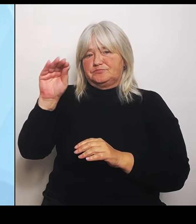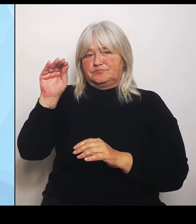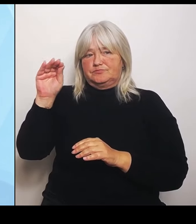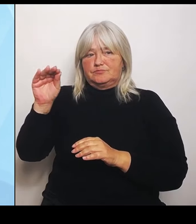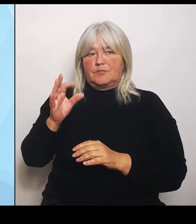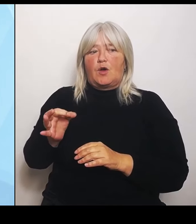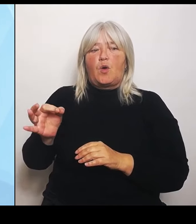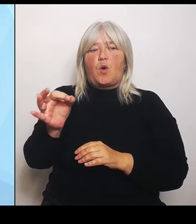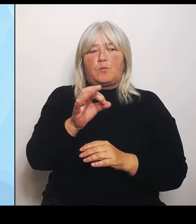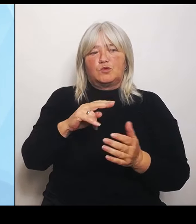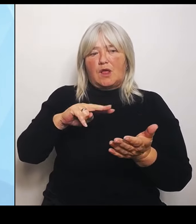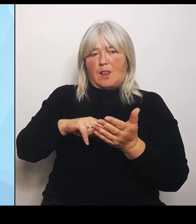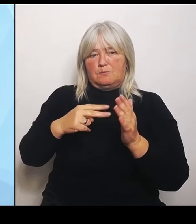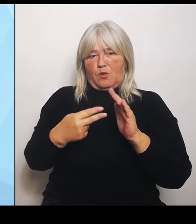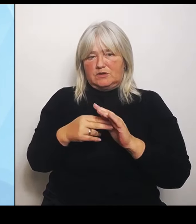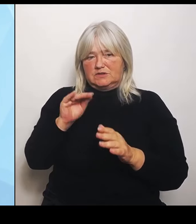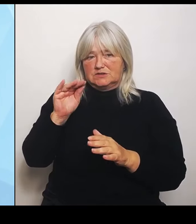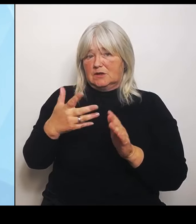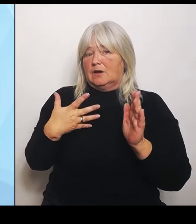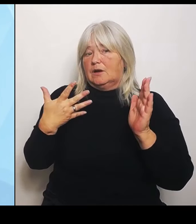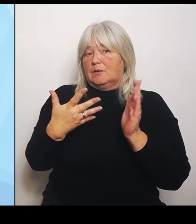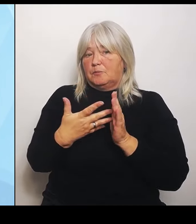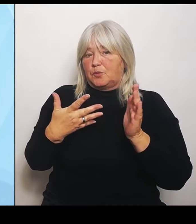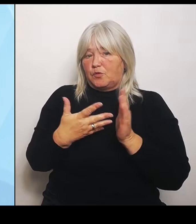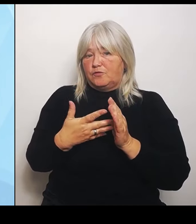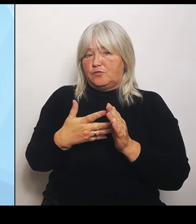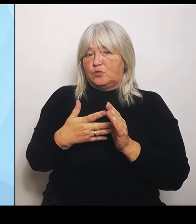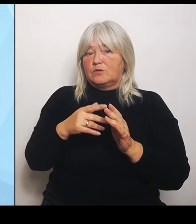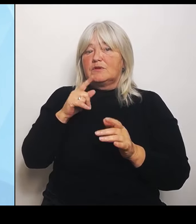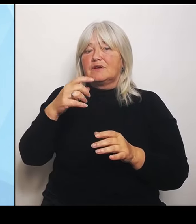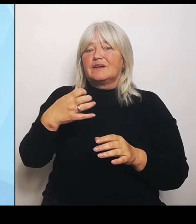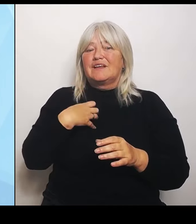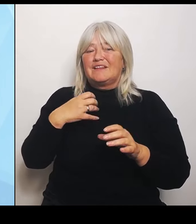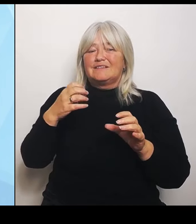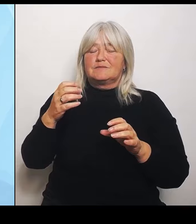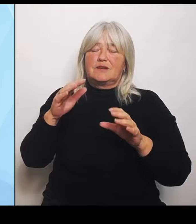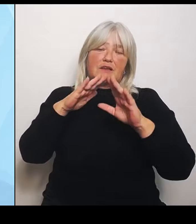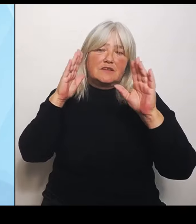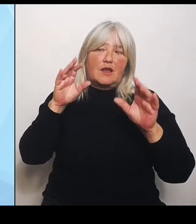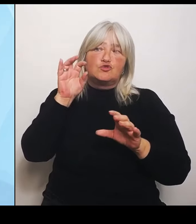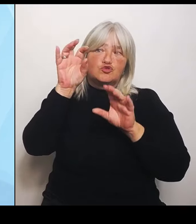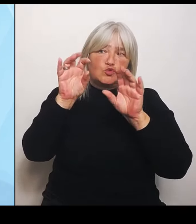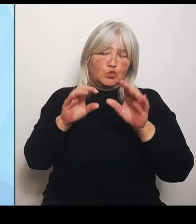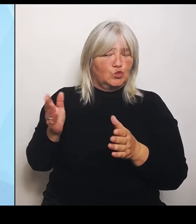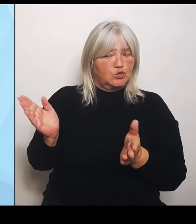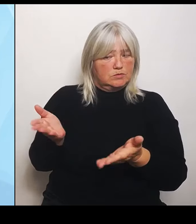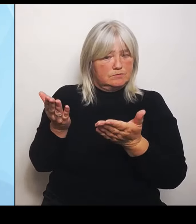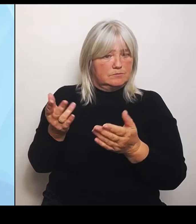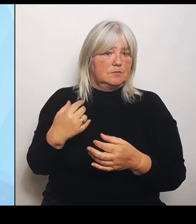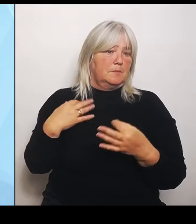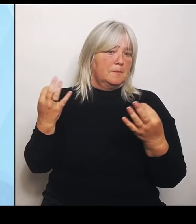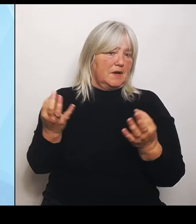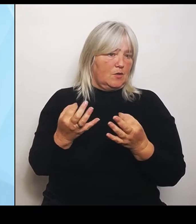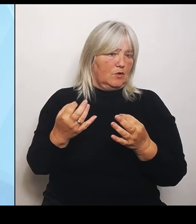Klinikstrukturen anregen. Wir finanzieren nicht nur die Gutachten, sondern wir finanzieren dann auch externe Moderatoren, die